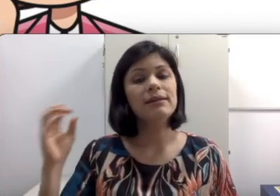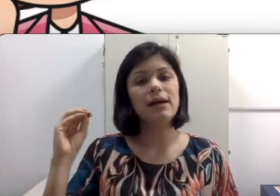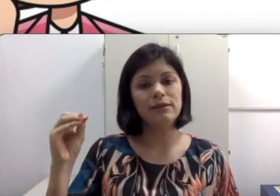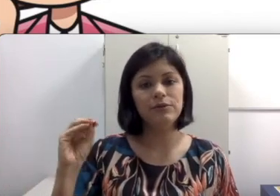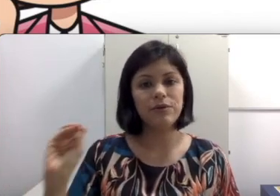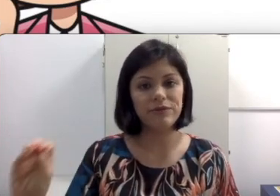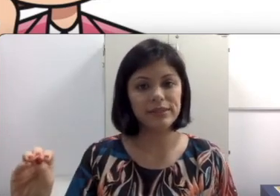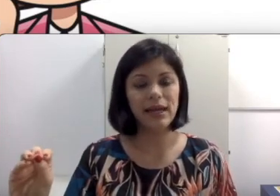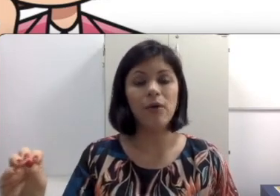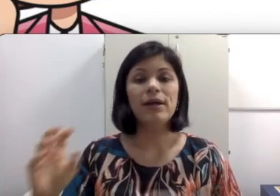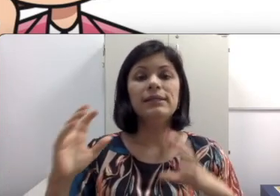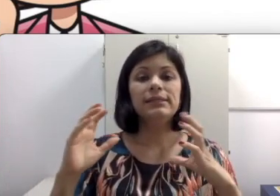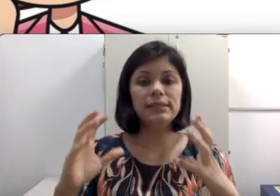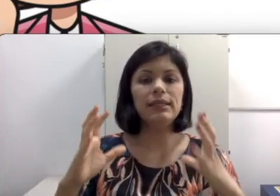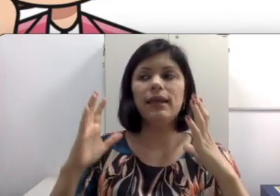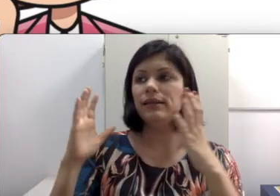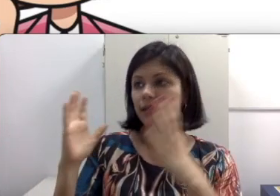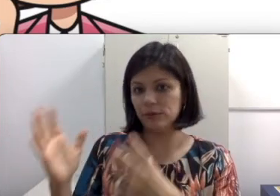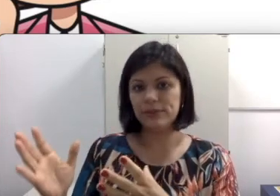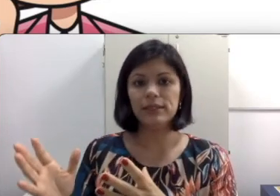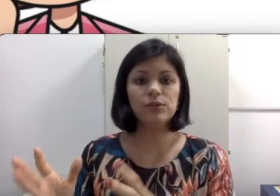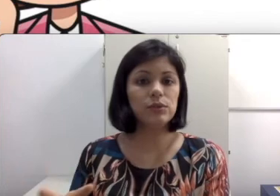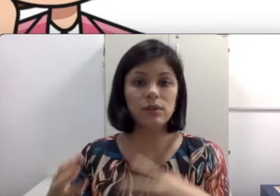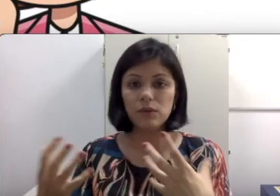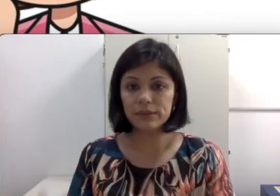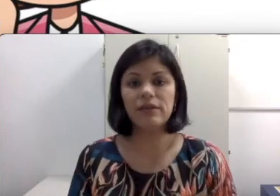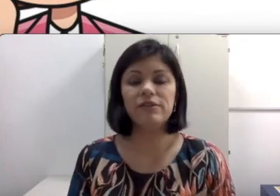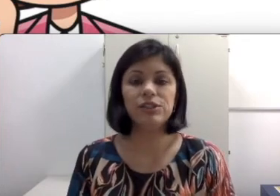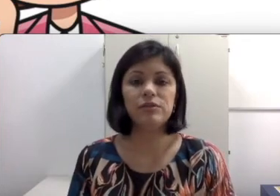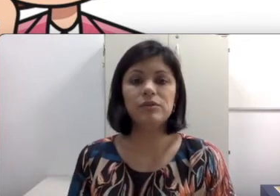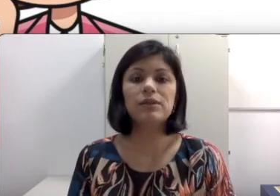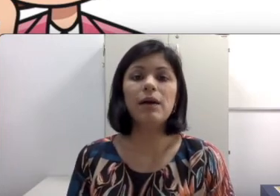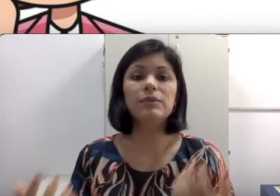da Leitura facial. Se ele está numa sala escura, não consegue ver direito seus lábios